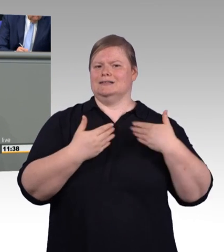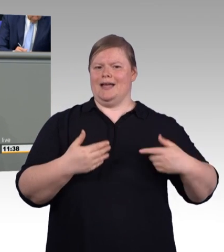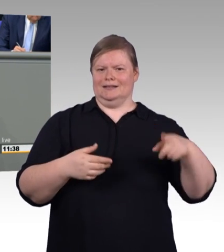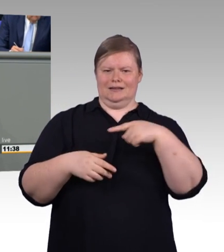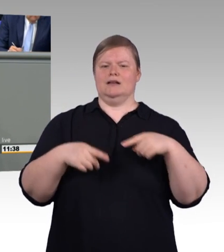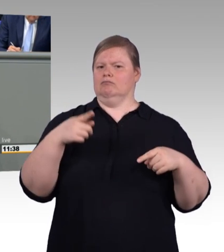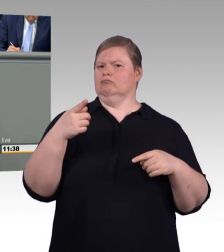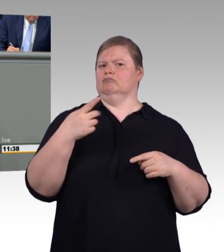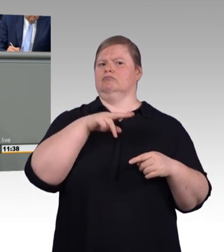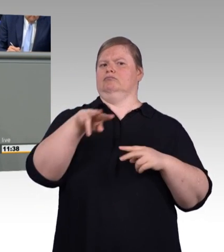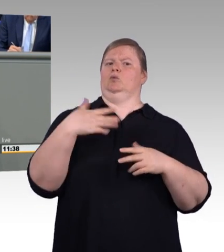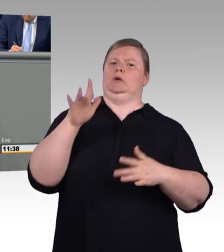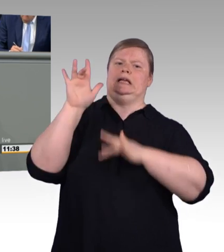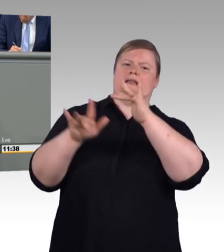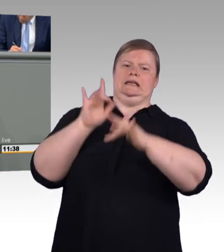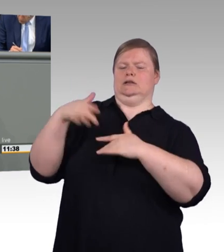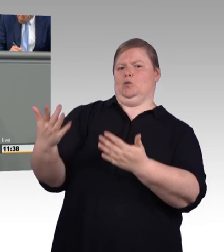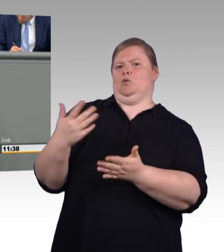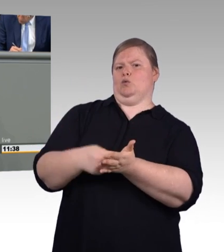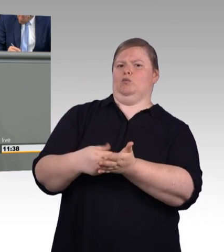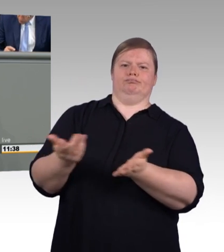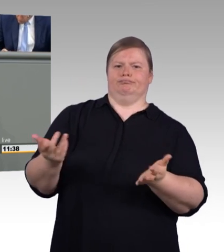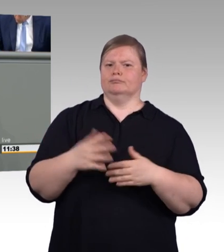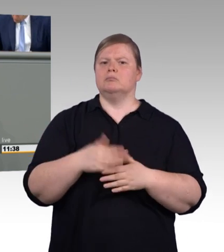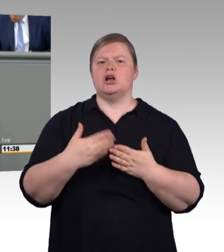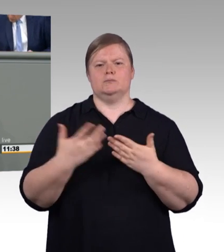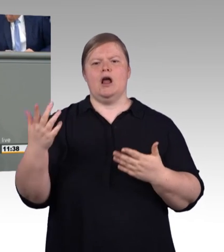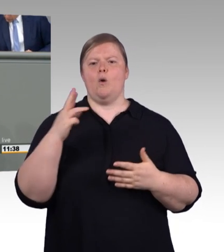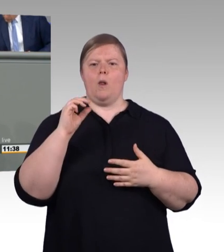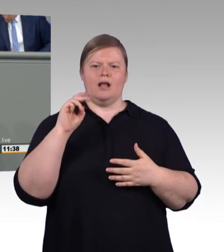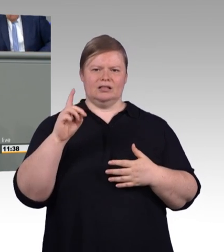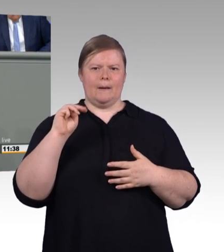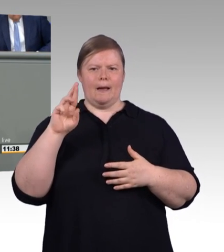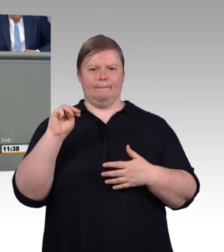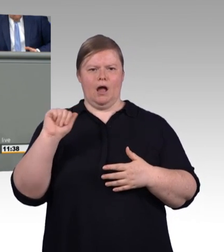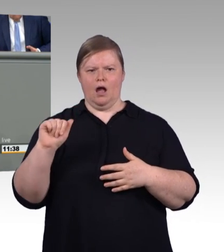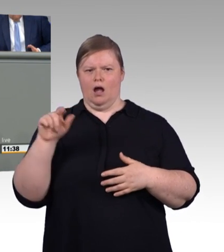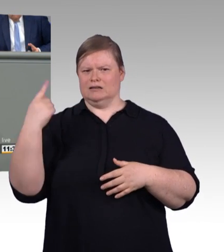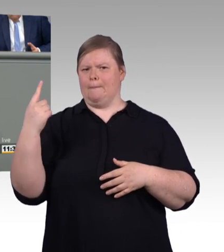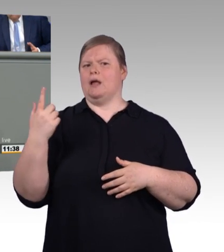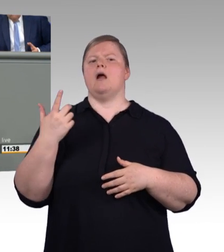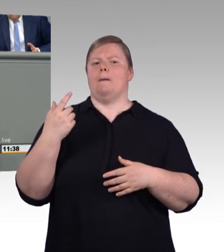könne die starre Festsetzung dazu führen, dass kleinere Betriebe es sich nicht mehr leisten können,